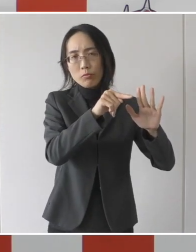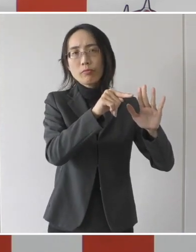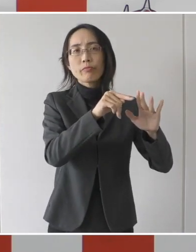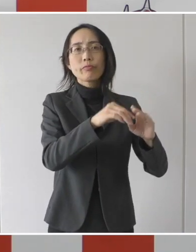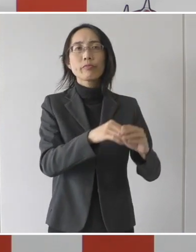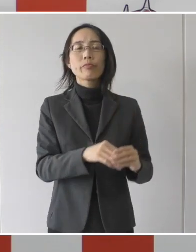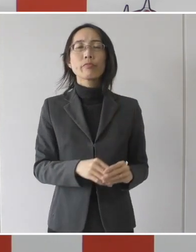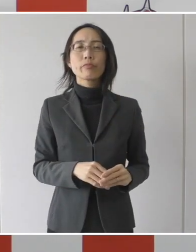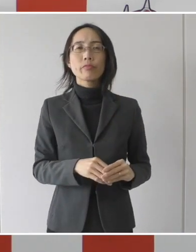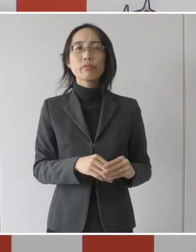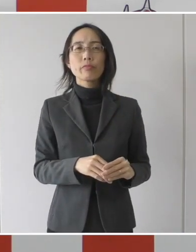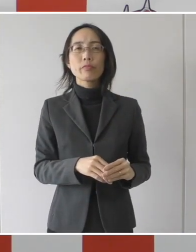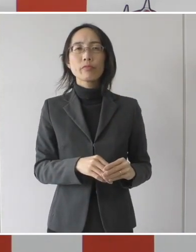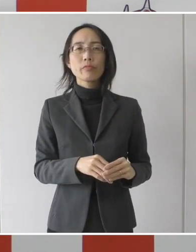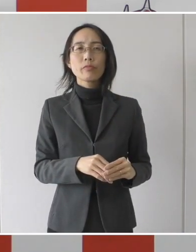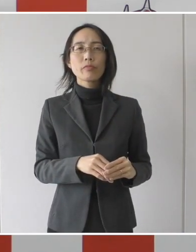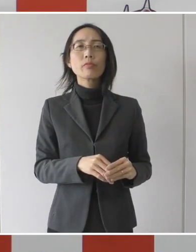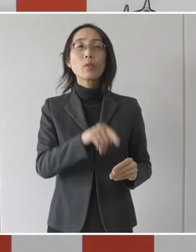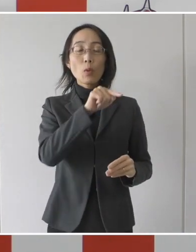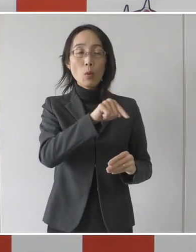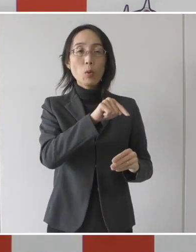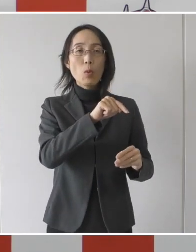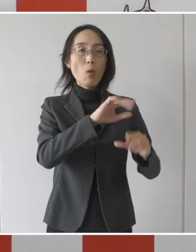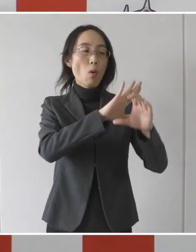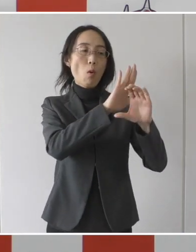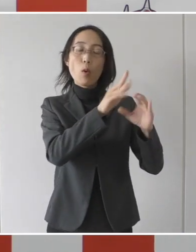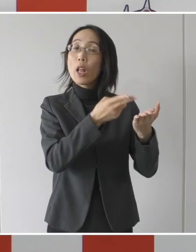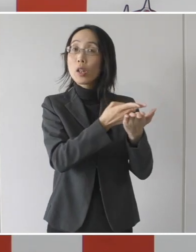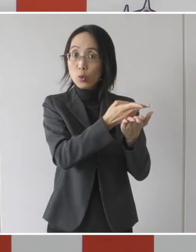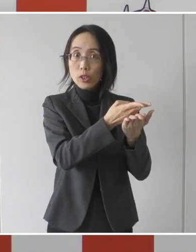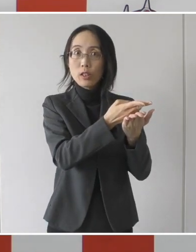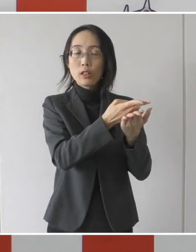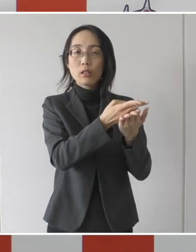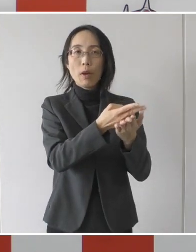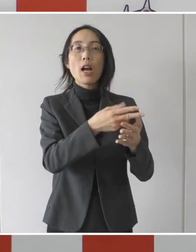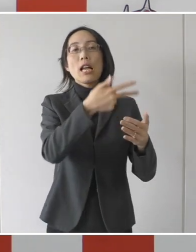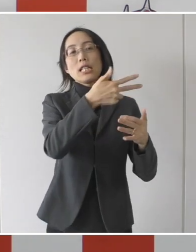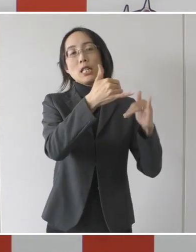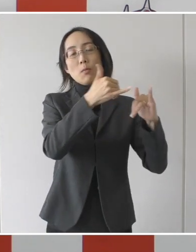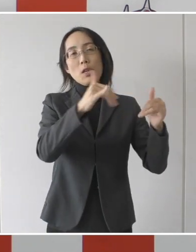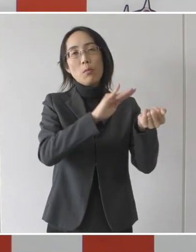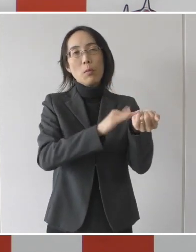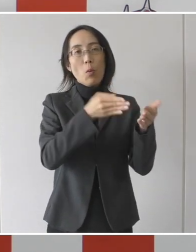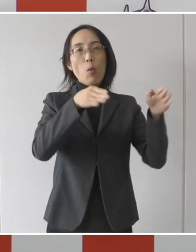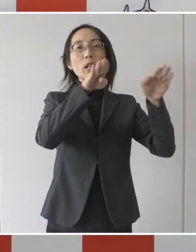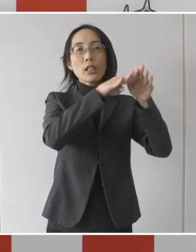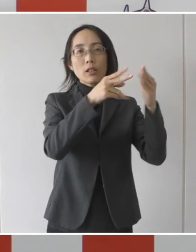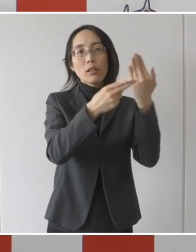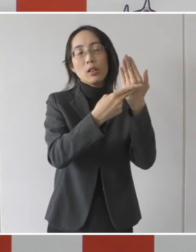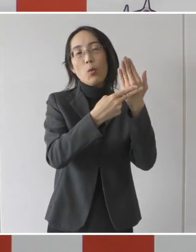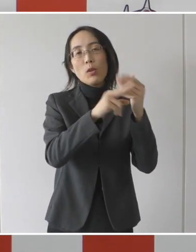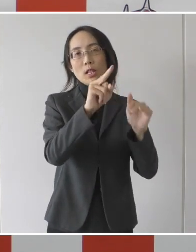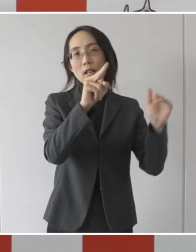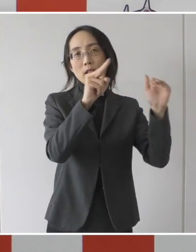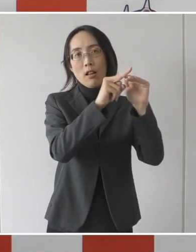その病床の、具体的に言えば、市民病院とそれから医療センターですけれども